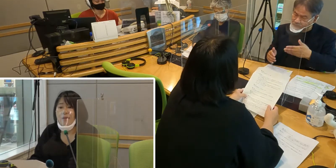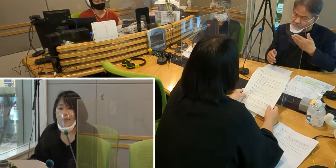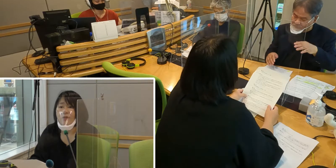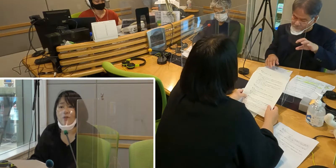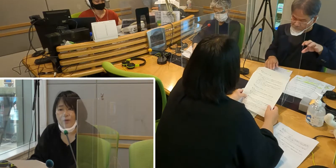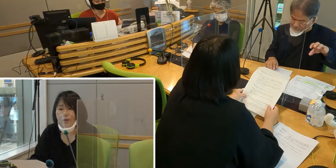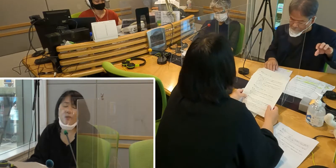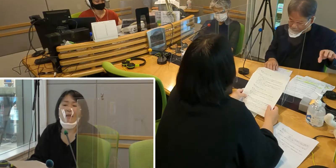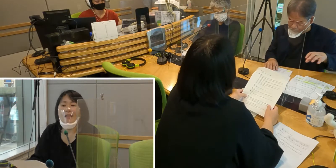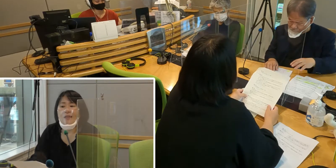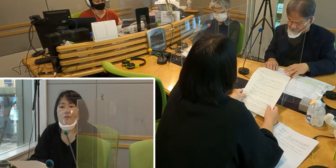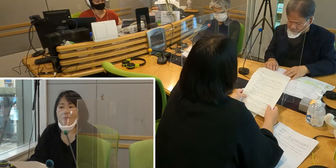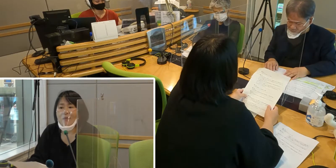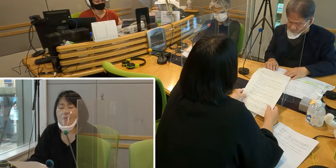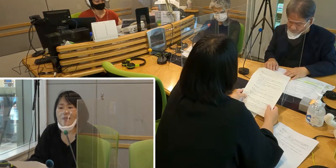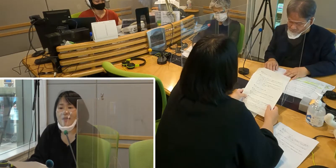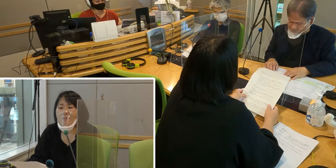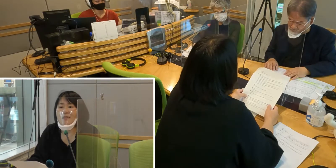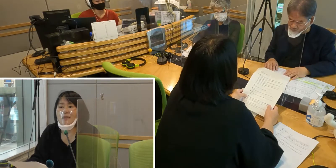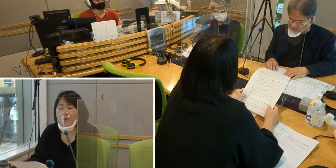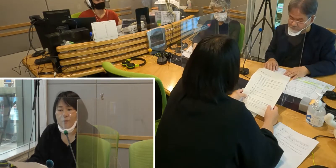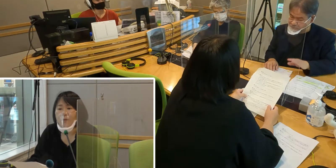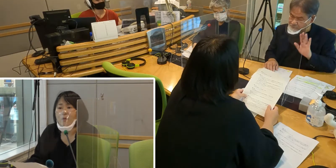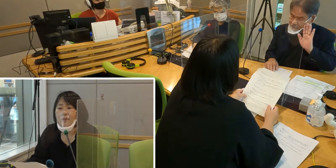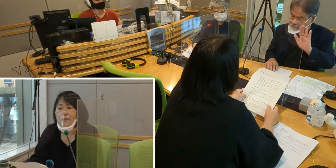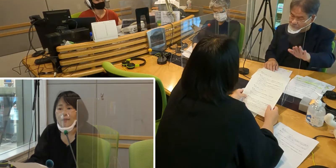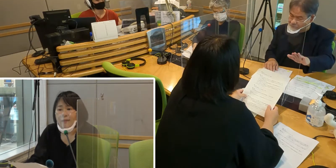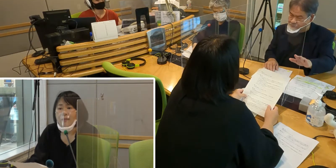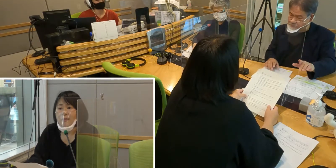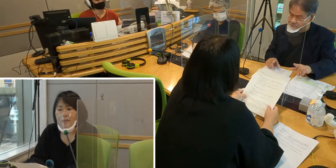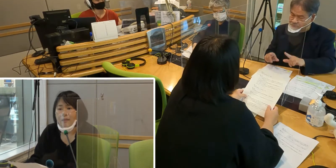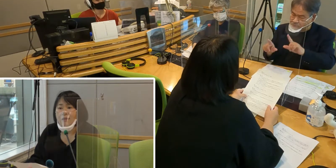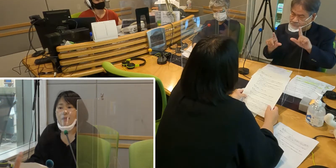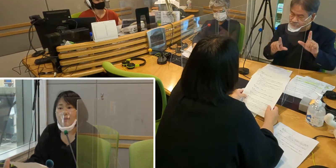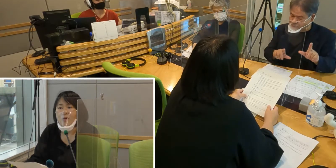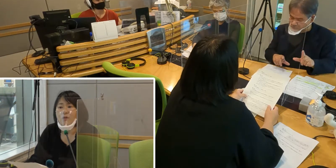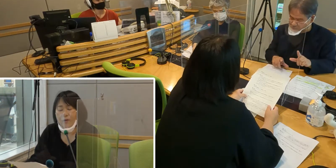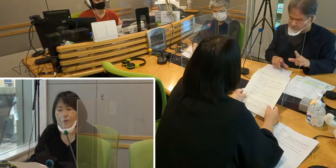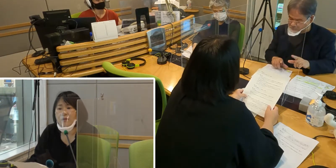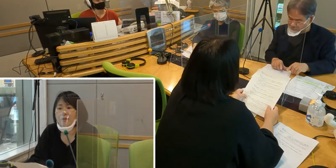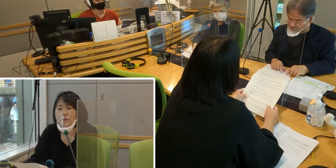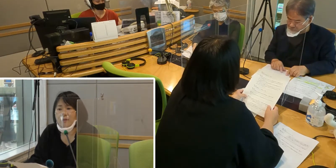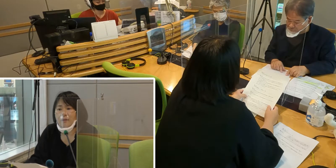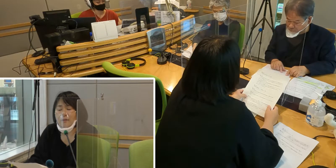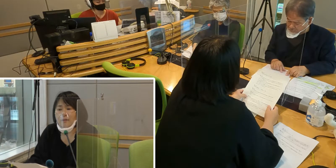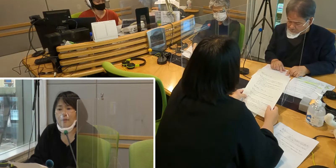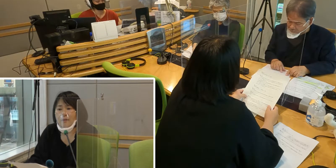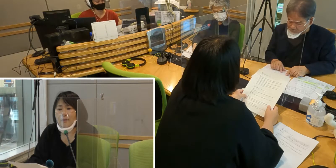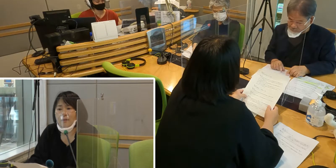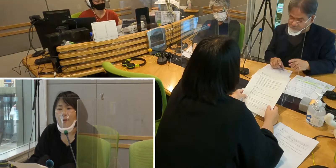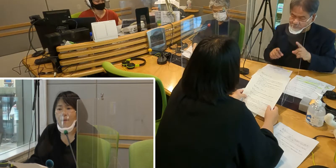いろいろ不便な点はまだまだありますけれども、 今後、